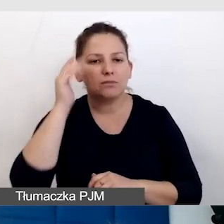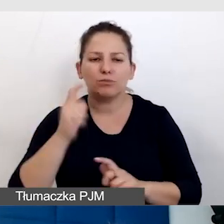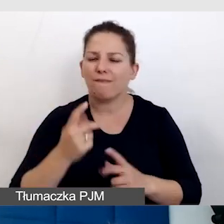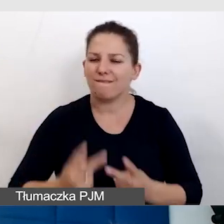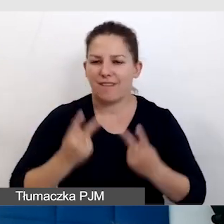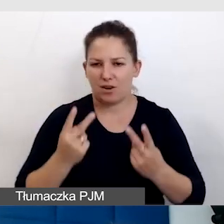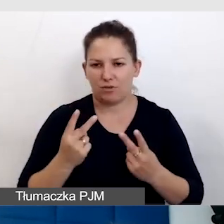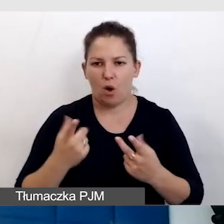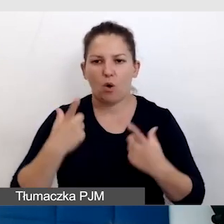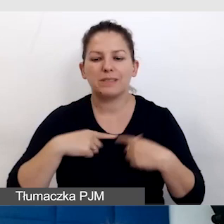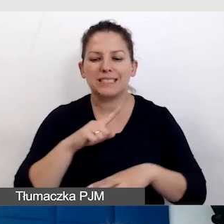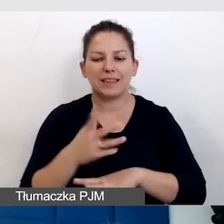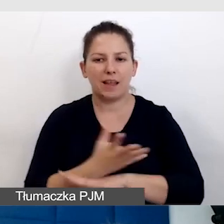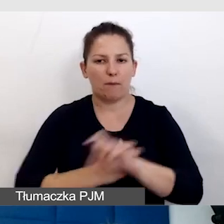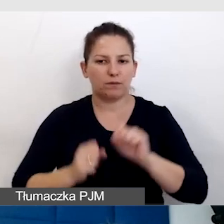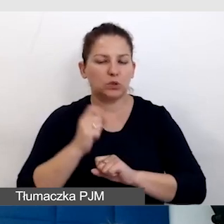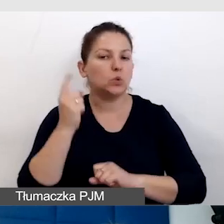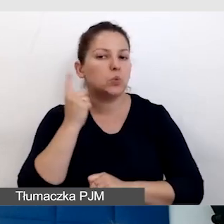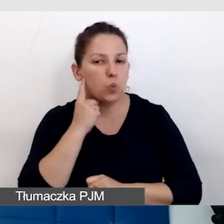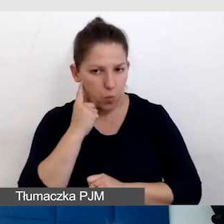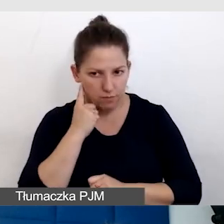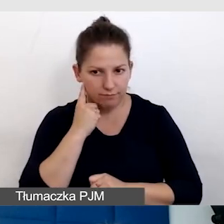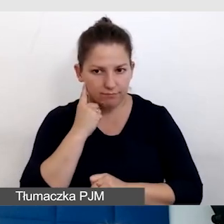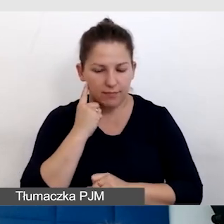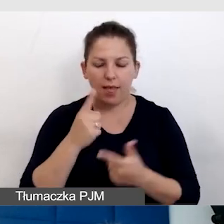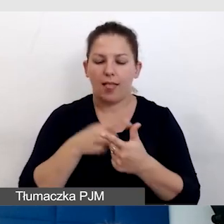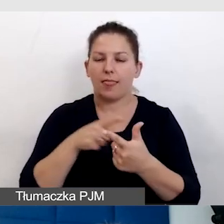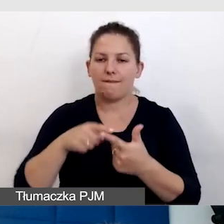o osobach z niepełnosprawnością słuchu. Są dwie grupy osób.